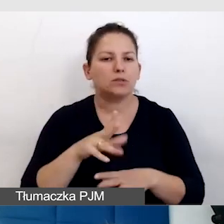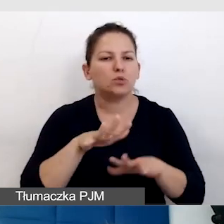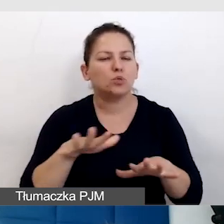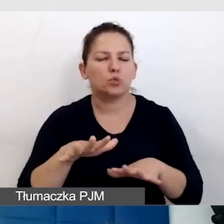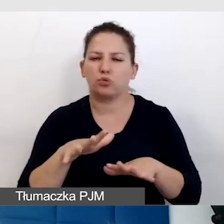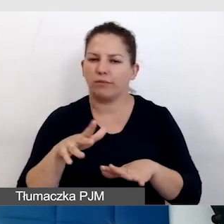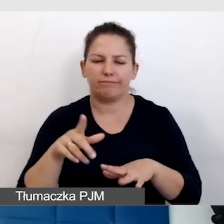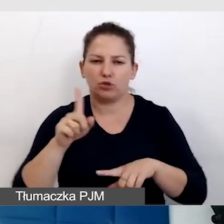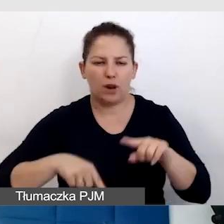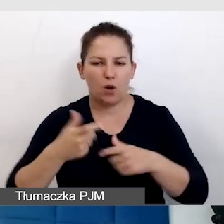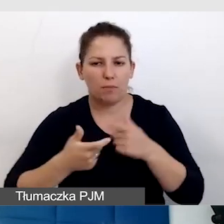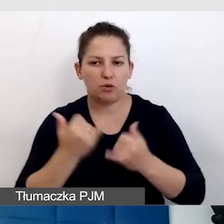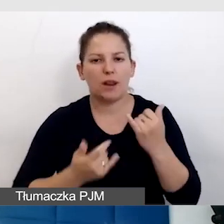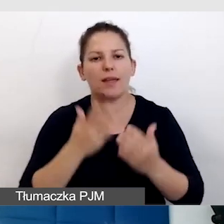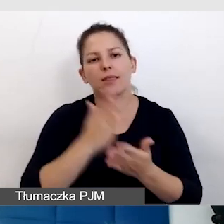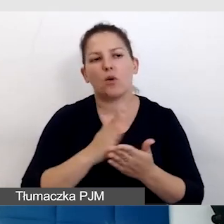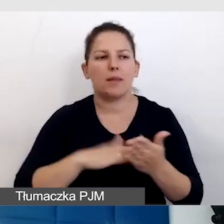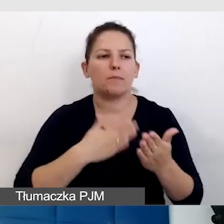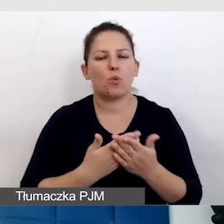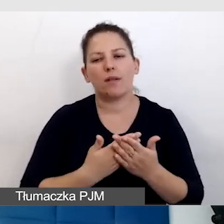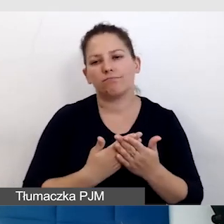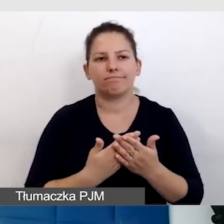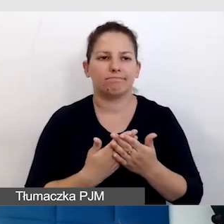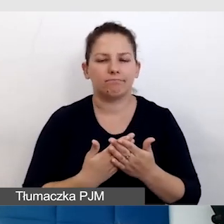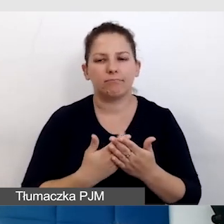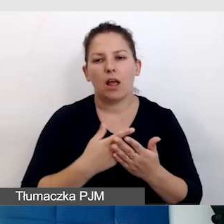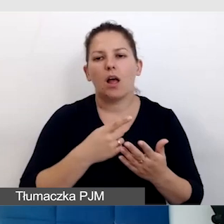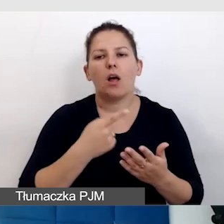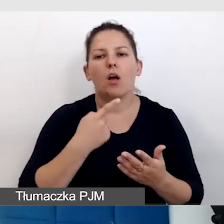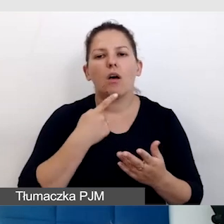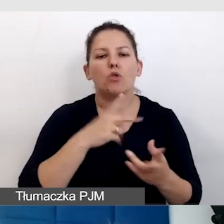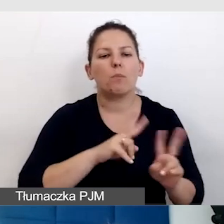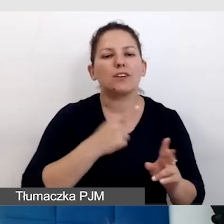kiedy jest tylko np. tłumaczenie na polski język migowy, a nie ma napisów.